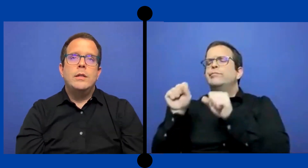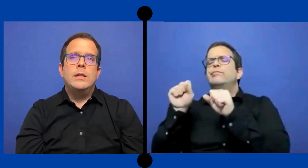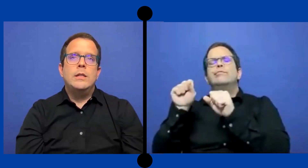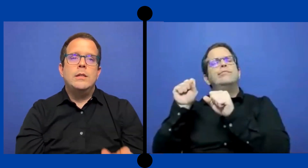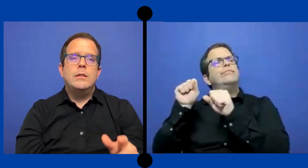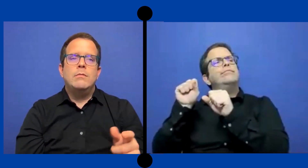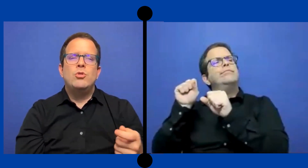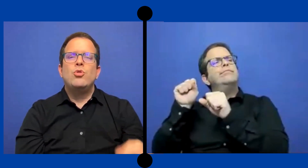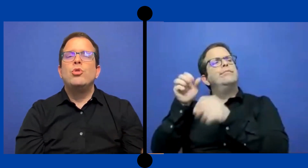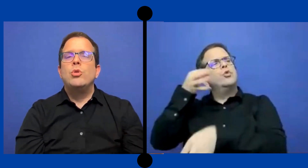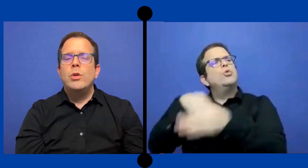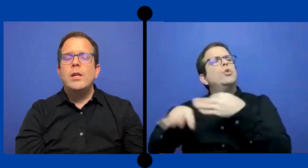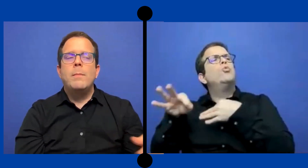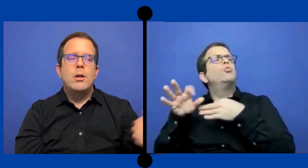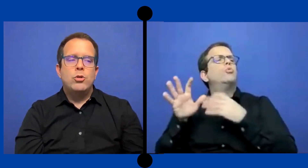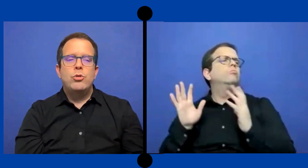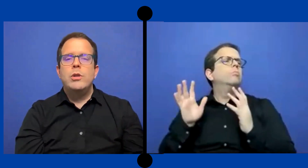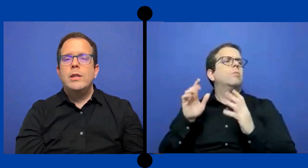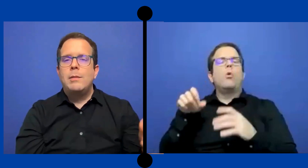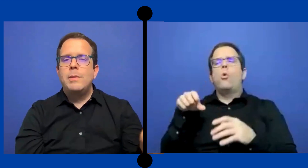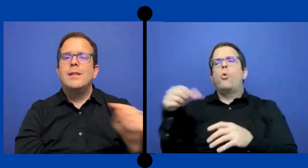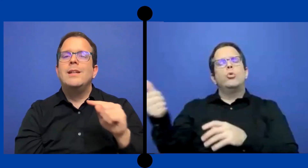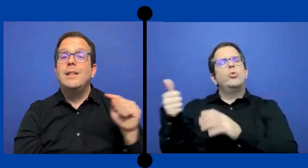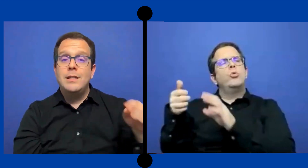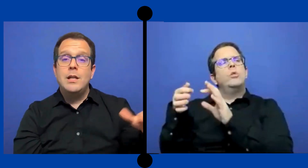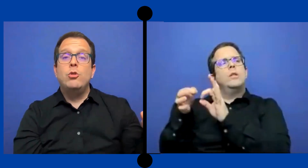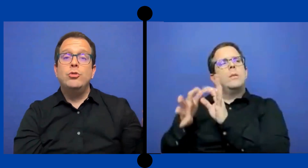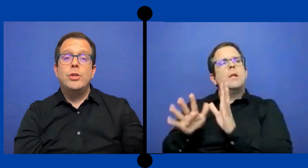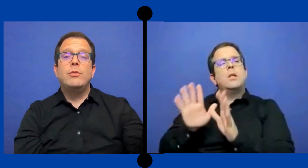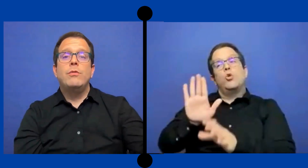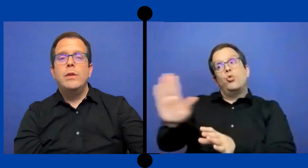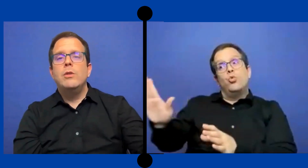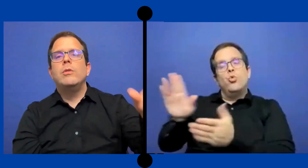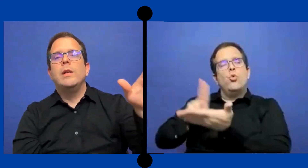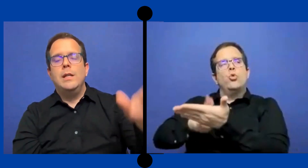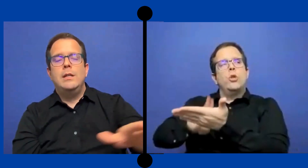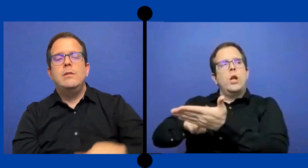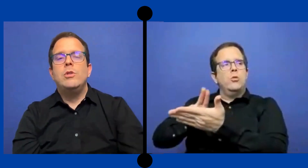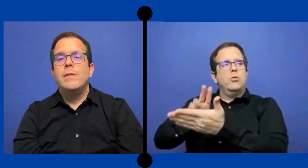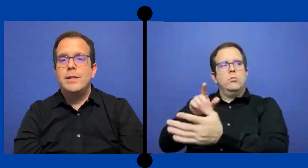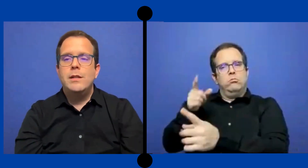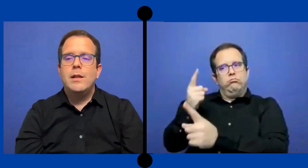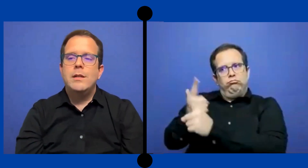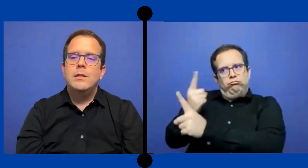..Sustituia para otros intérprete que tenían contrato ... fijo en universidades.